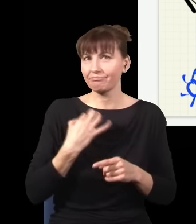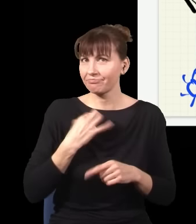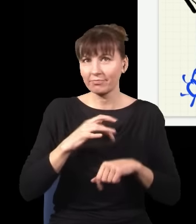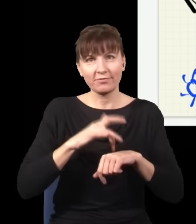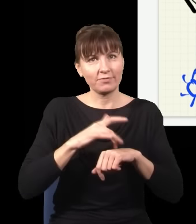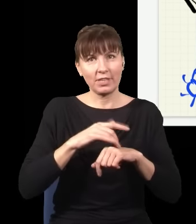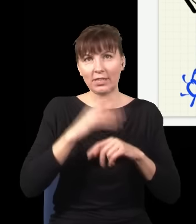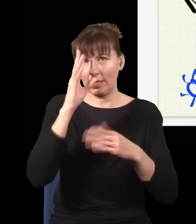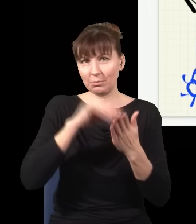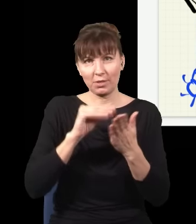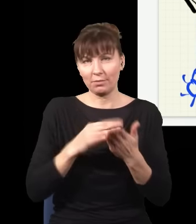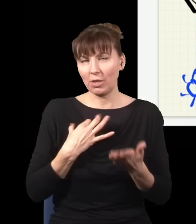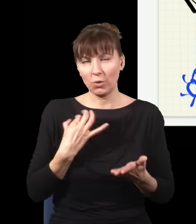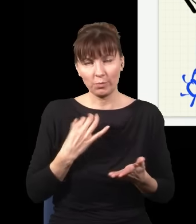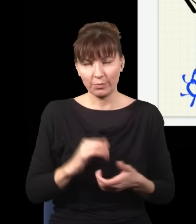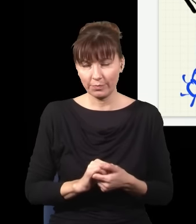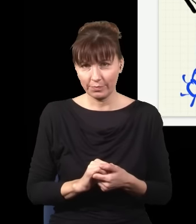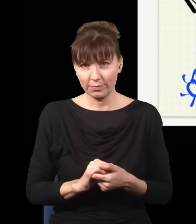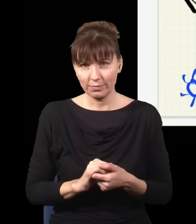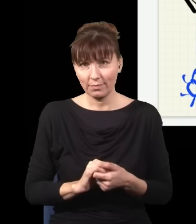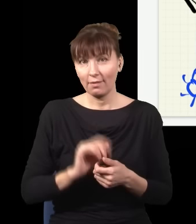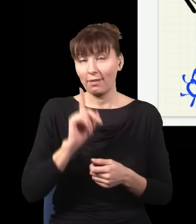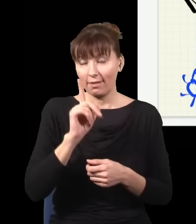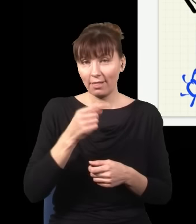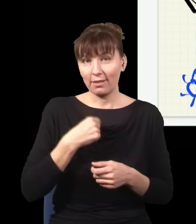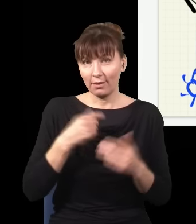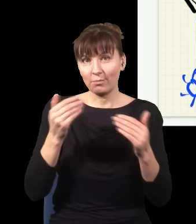natomiast to pozwala mi w pewnym sensie odfiltrować część wyników.